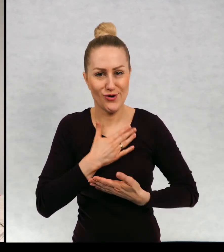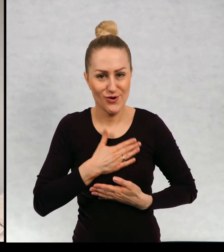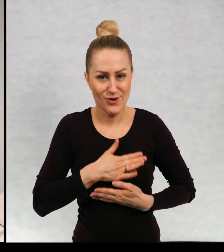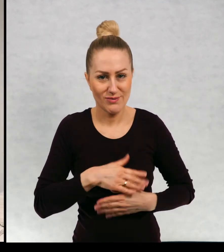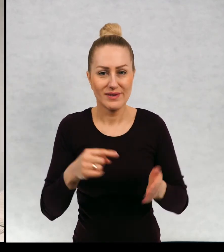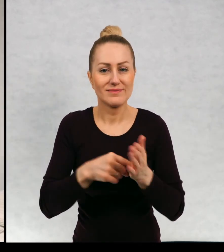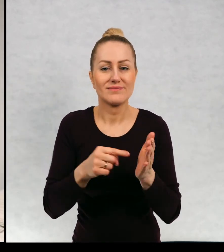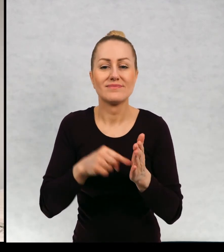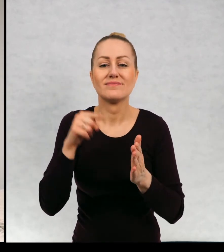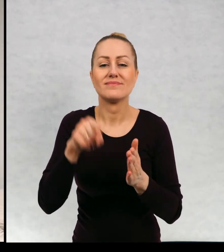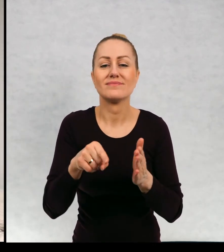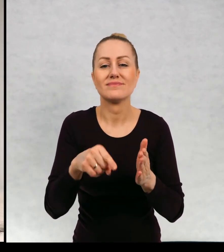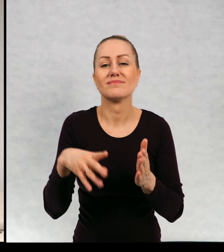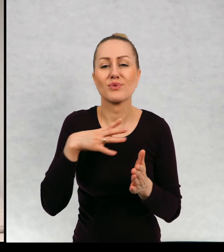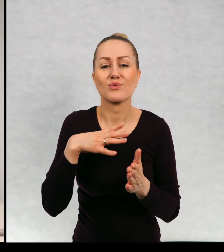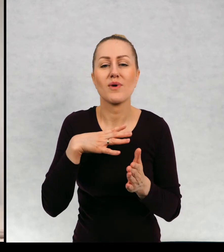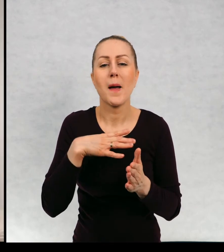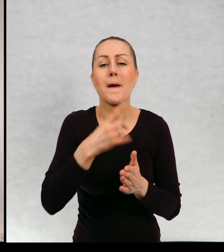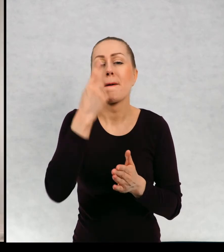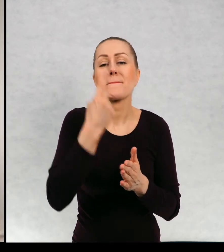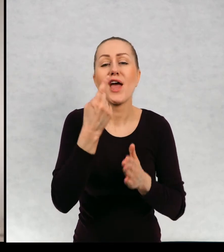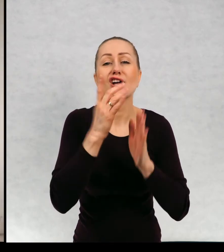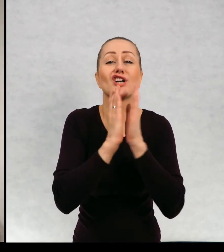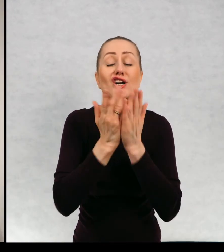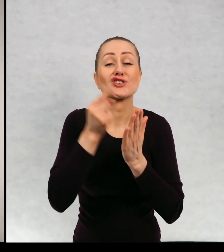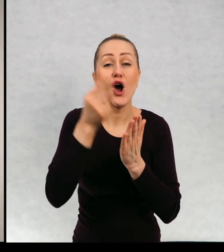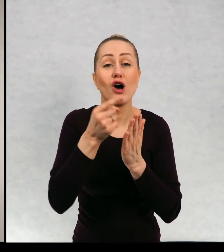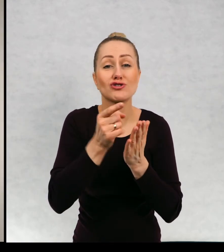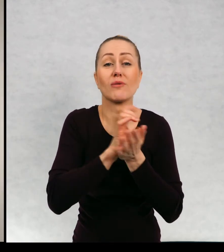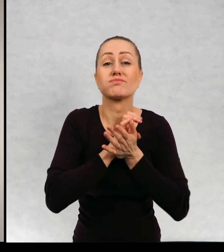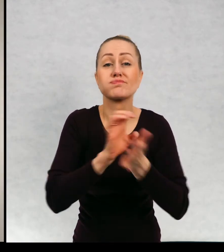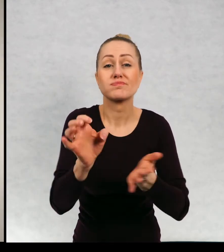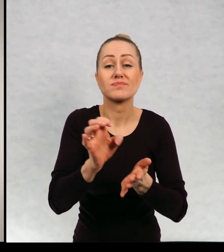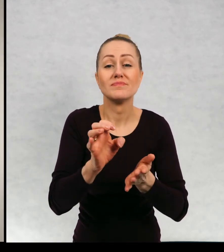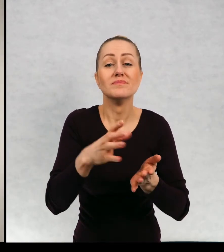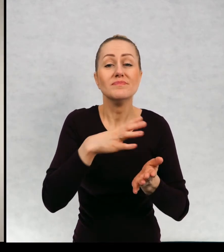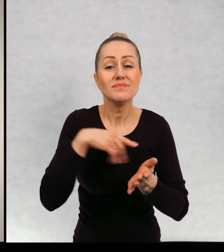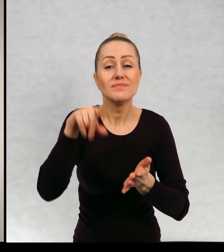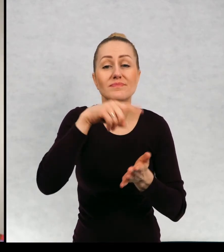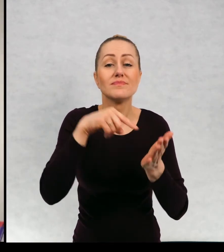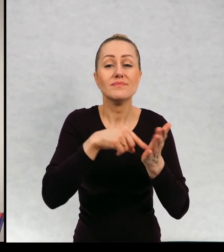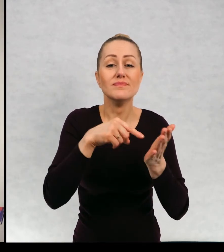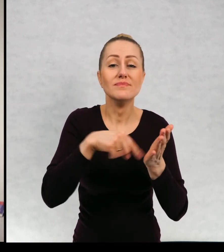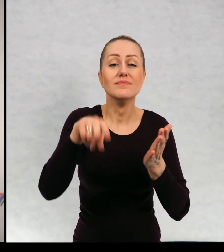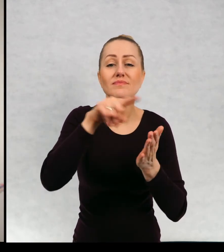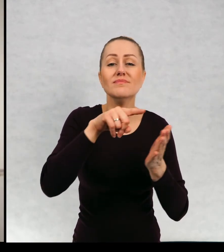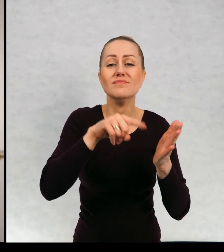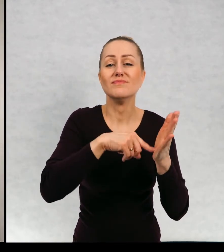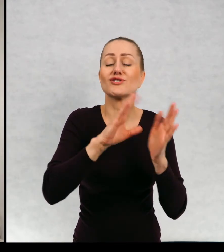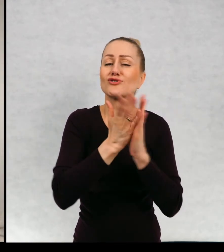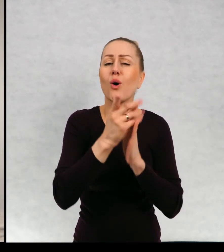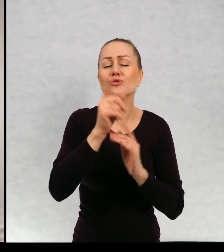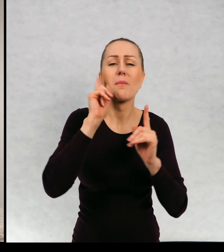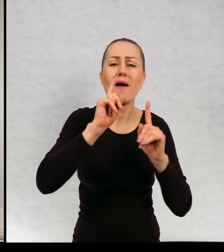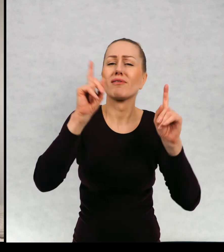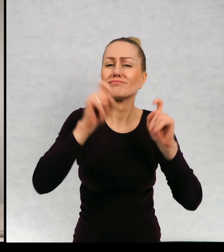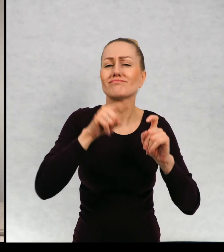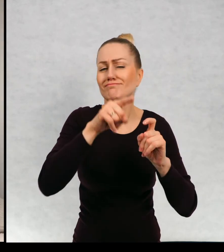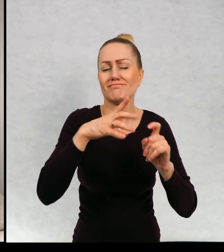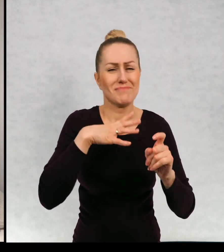Który rozpoczęła, rozpoczyna pierwsza książka z tego cyklu, to "Duch starej kamienicy". To była zresztą książka, która była